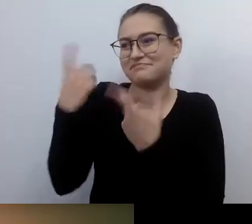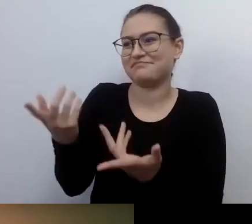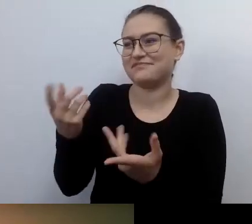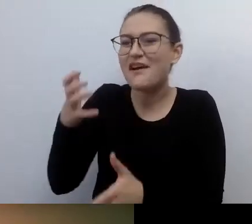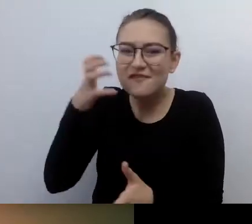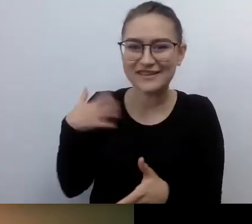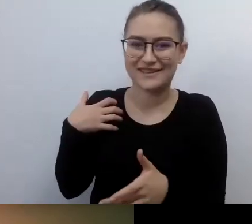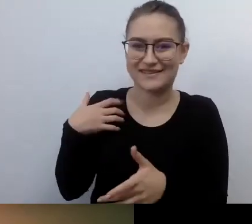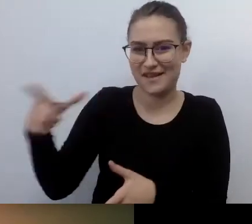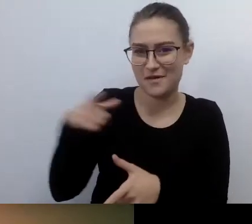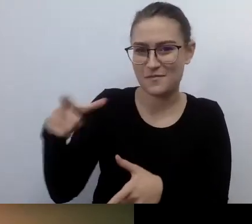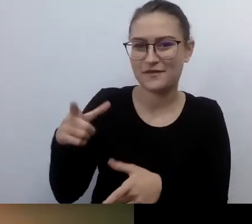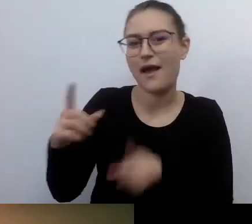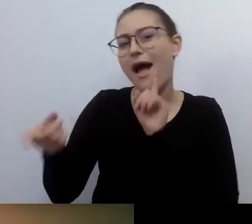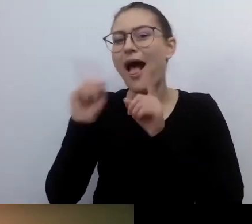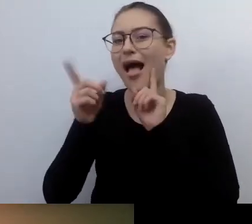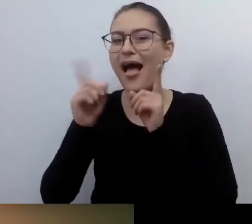Trafiła nam się idealna okazja.